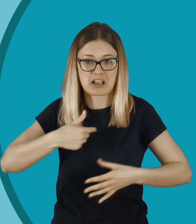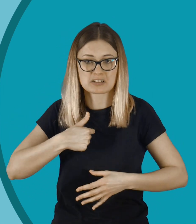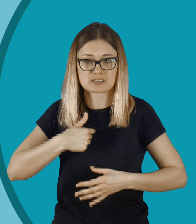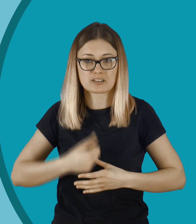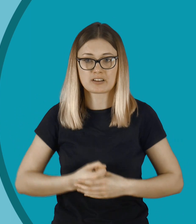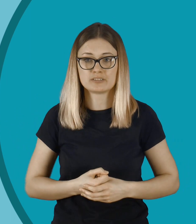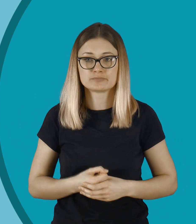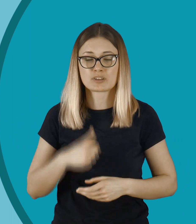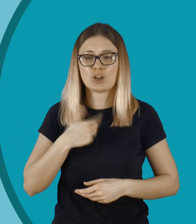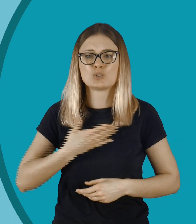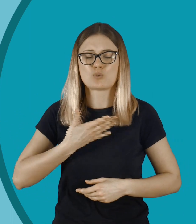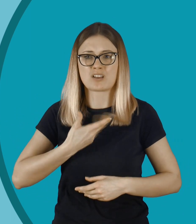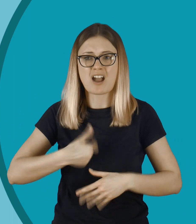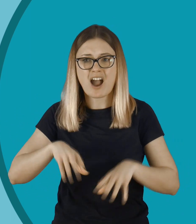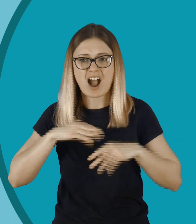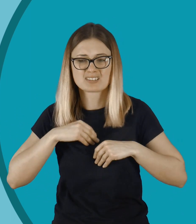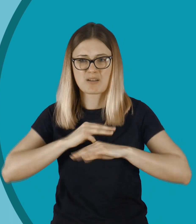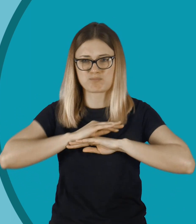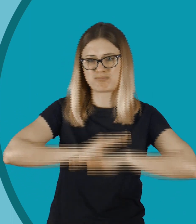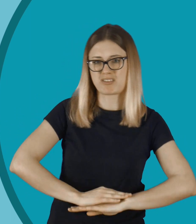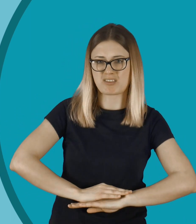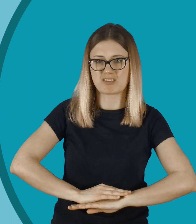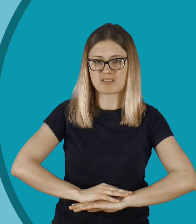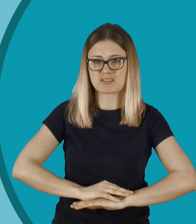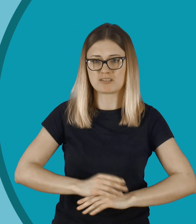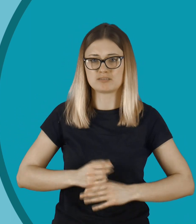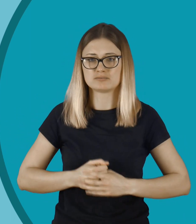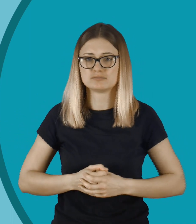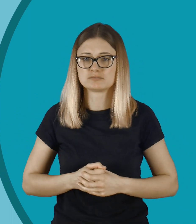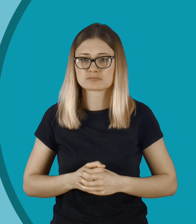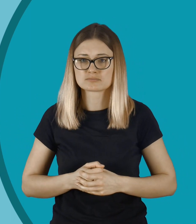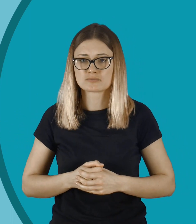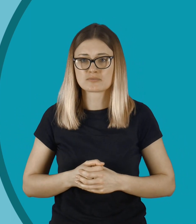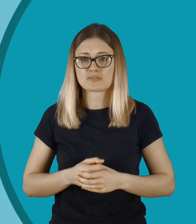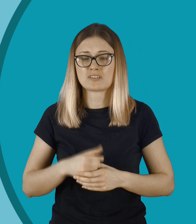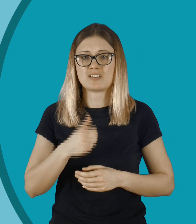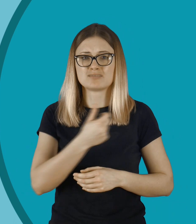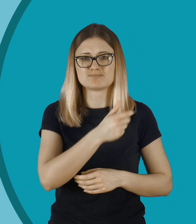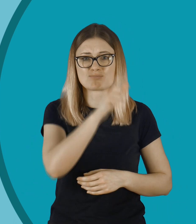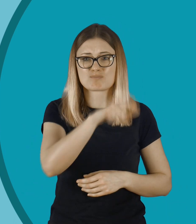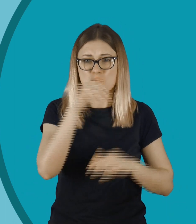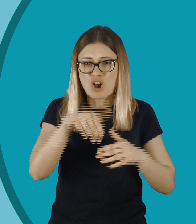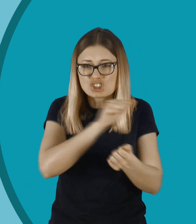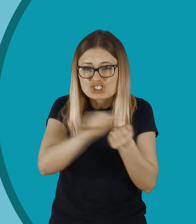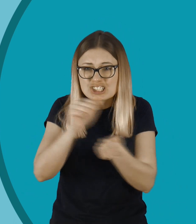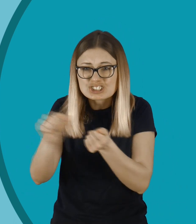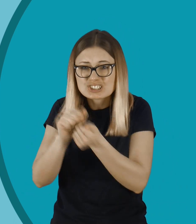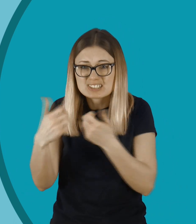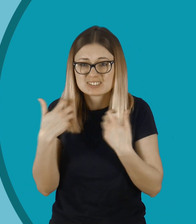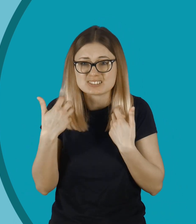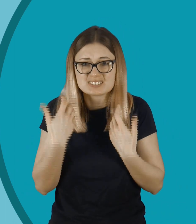Może czuć się nieakceptowana, gniębiona. Niewiele trzeba, żeby komuś zniszczyć życie.